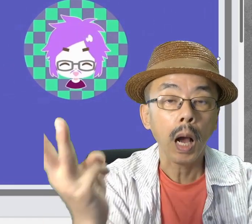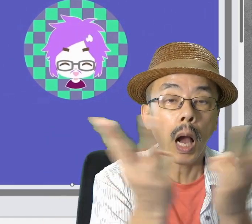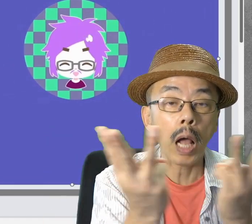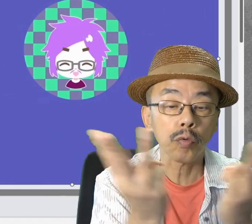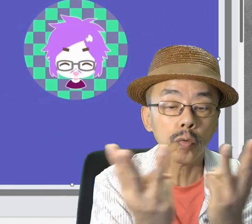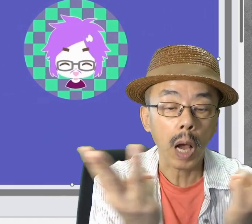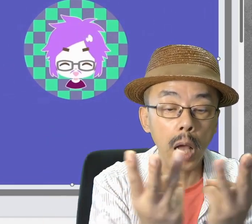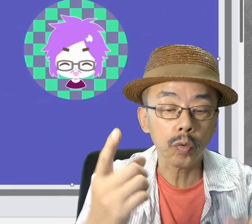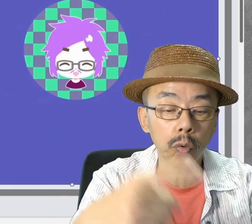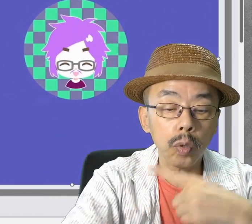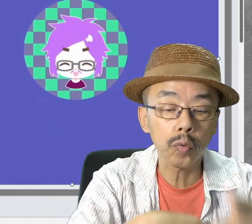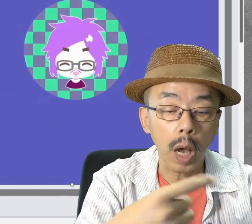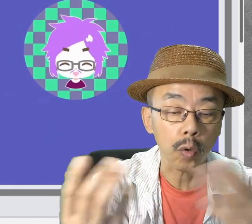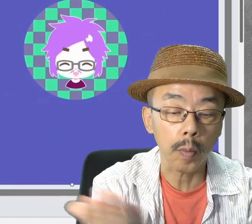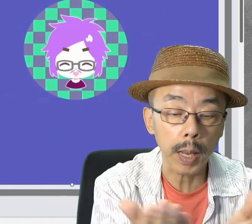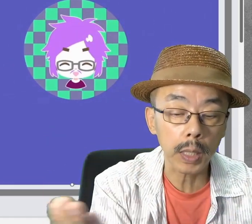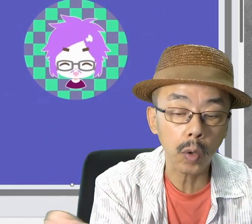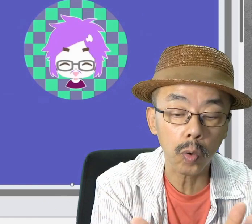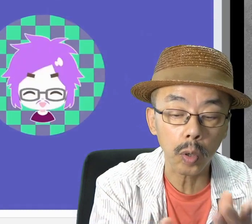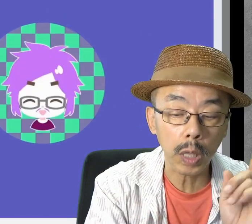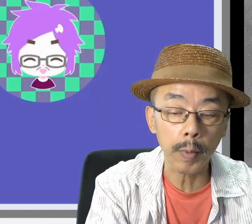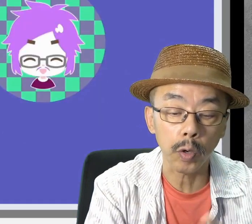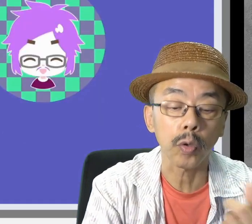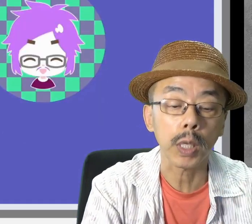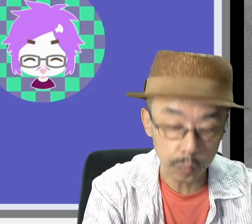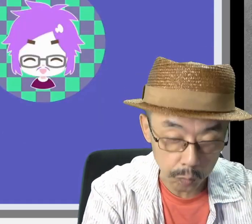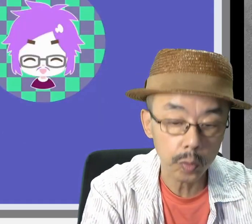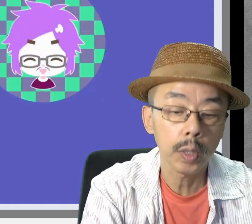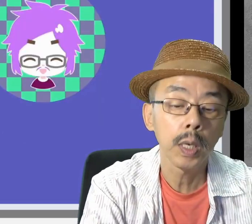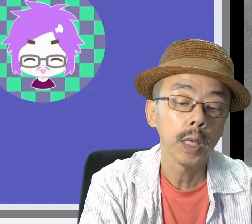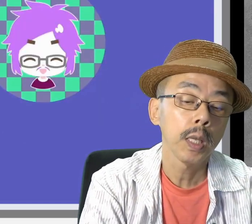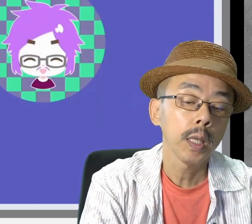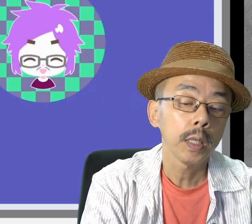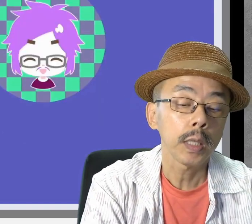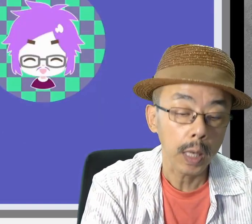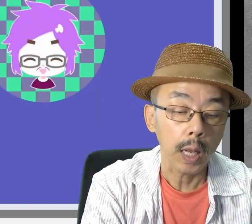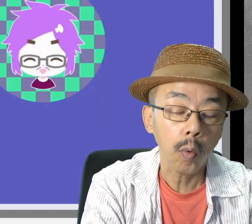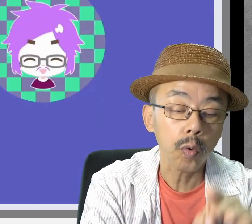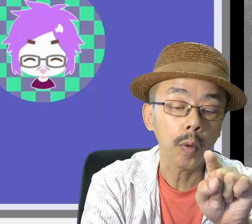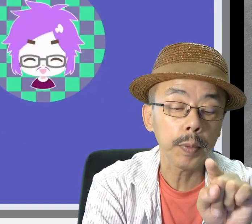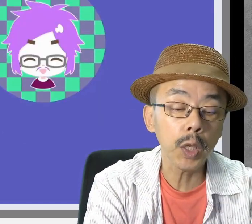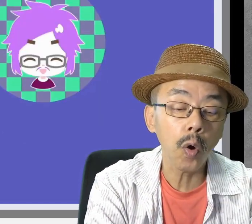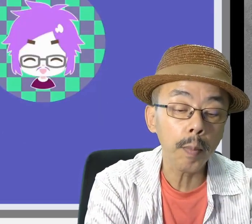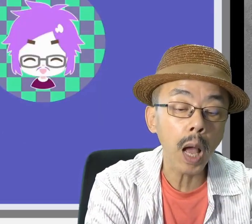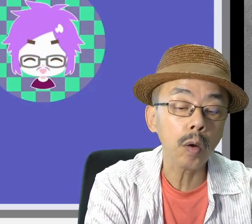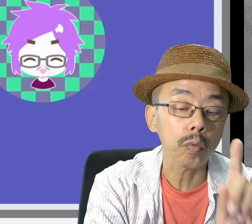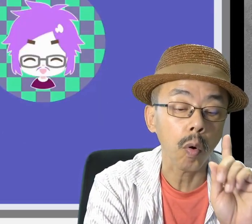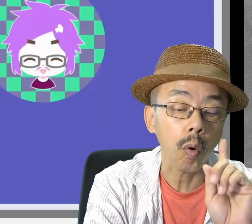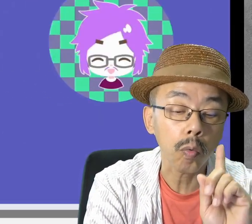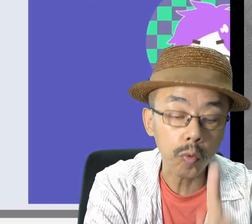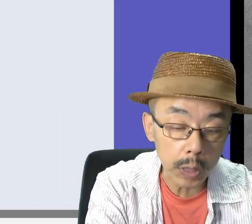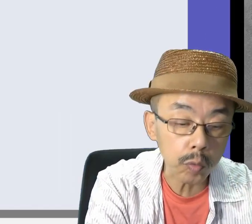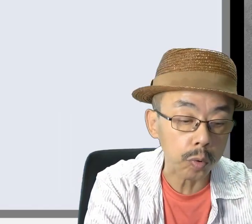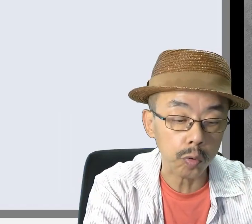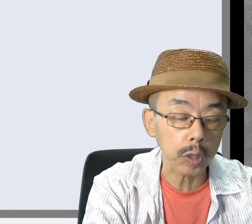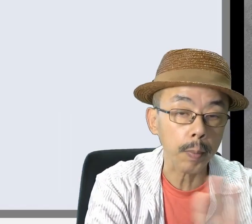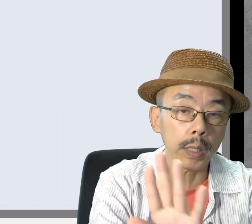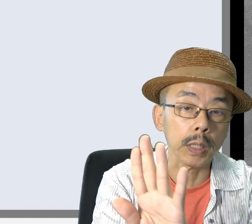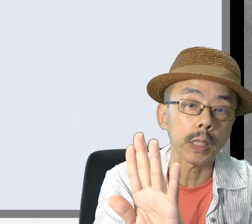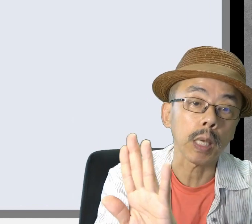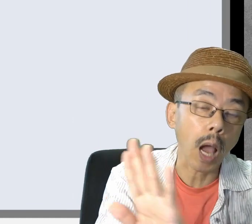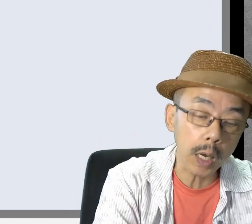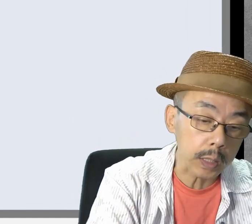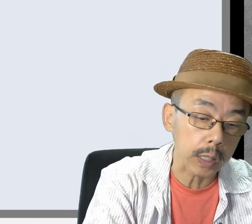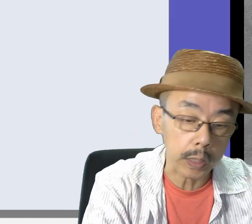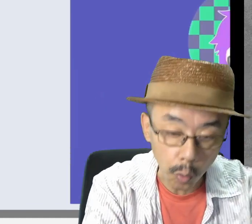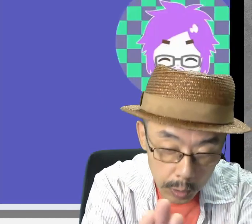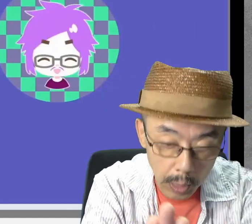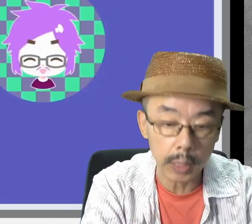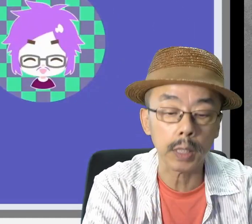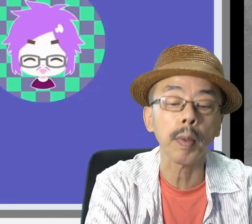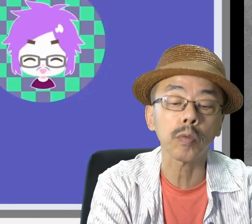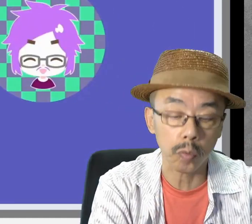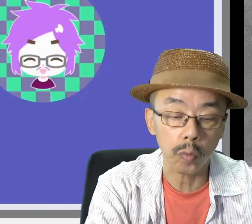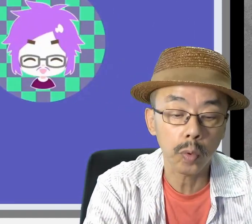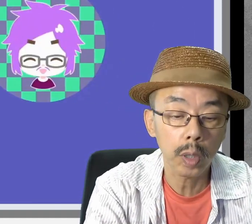数の手話の練習スライドです。ここのビデオのアイコンをクリックすると、開いたり閉じたりします。